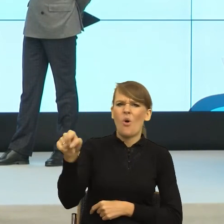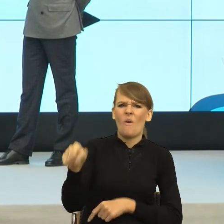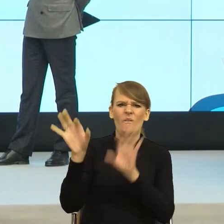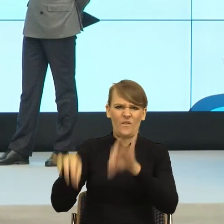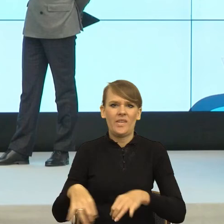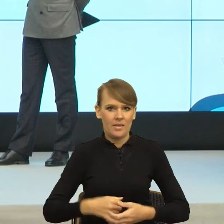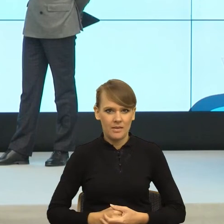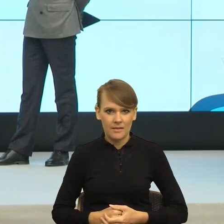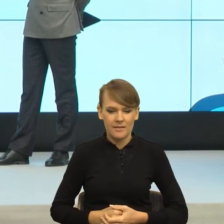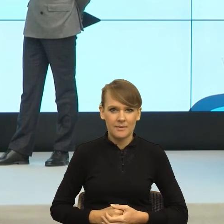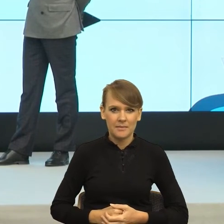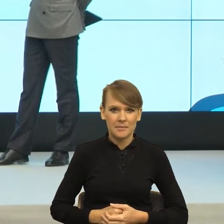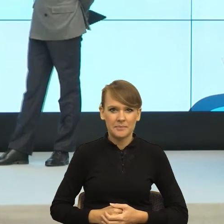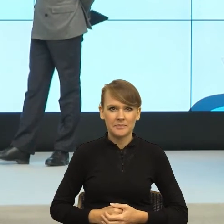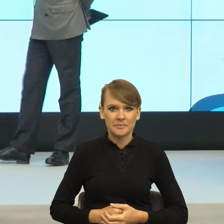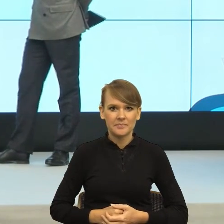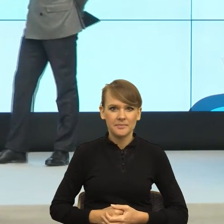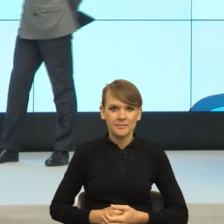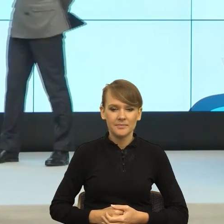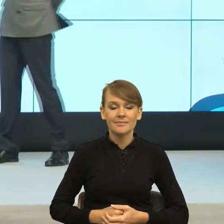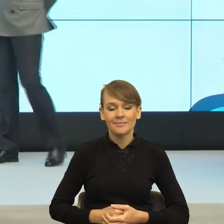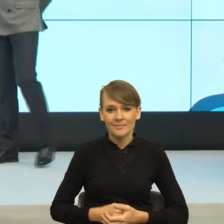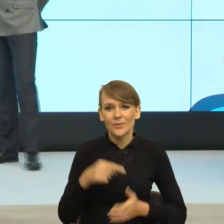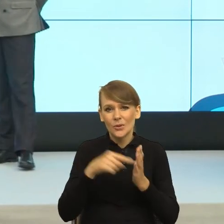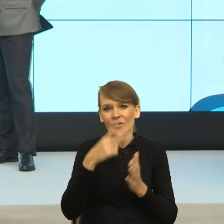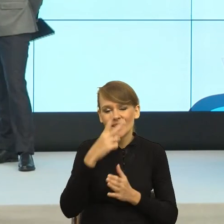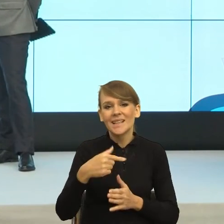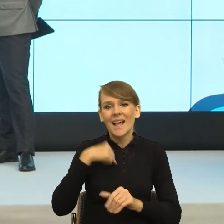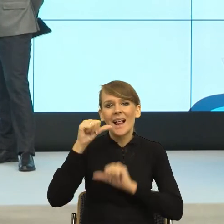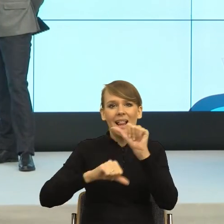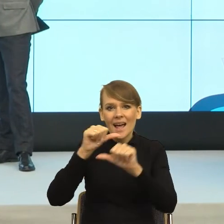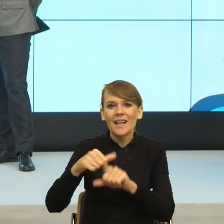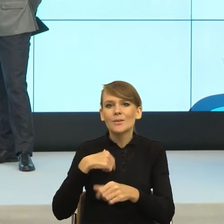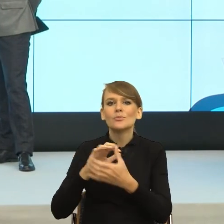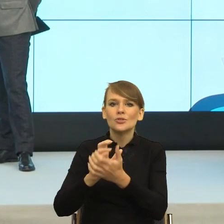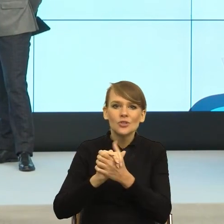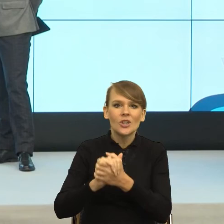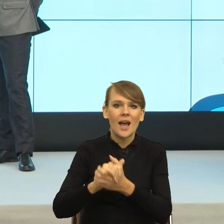I teraz wiecie Państwo, to szczególnie widać, ja bardzo, od lat przyjaźnię się z lekarzami, w szkole, który pacjent skarży?